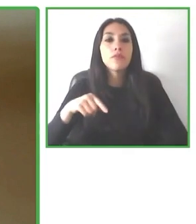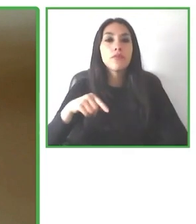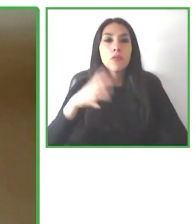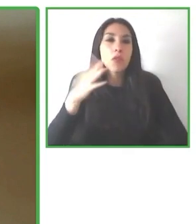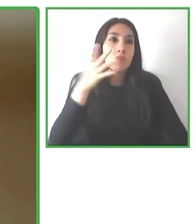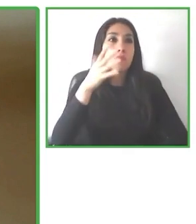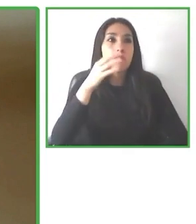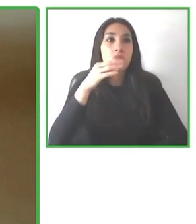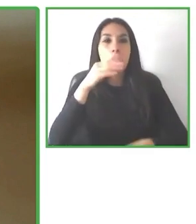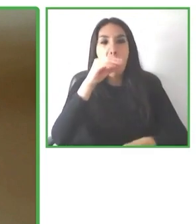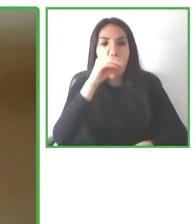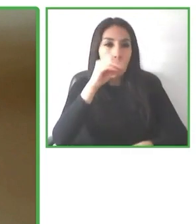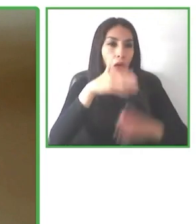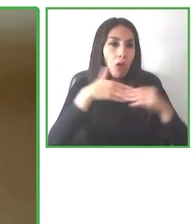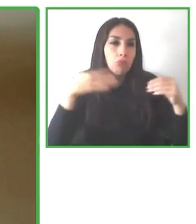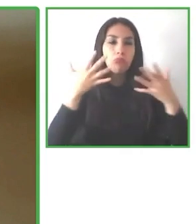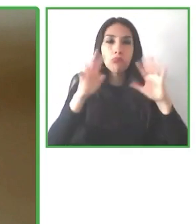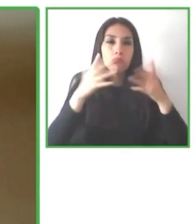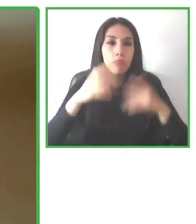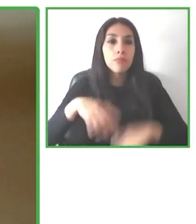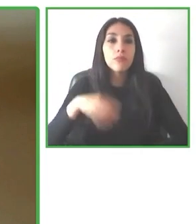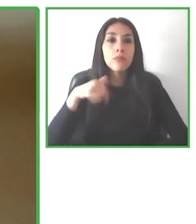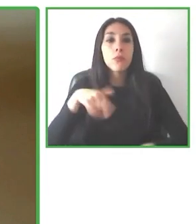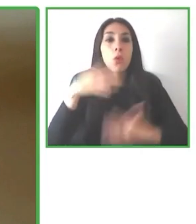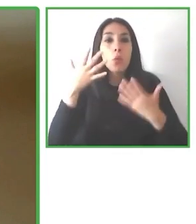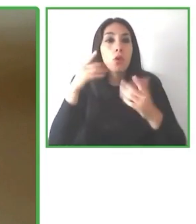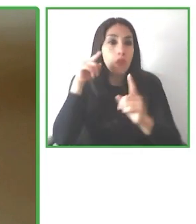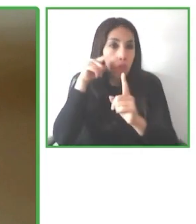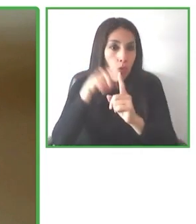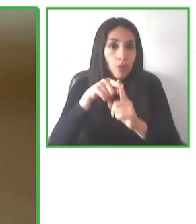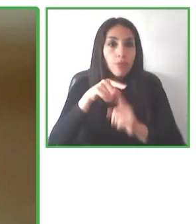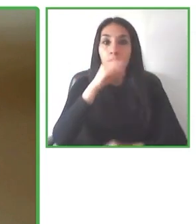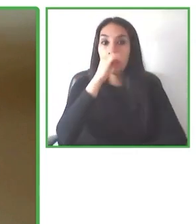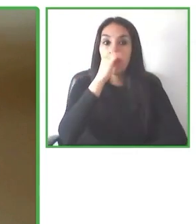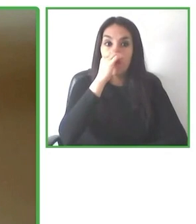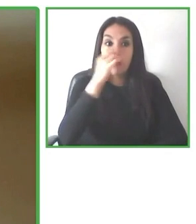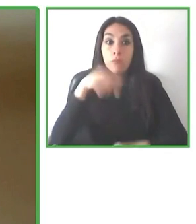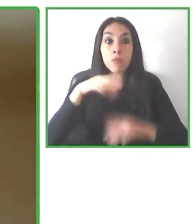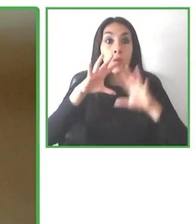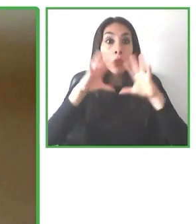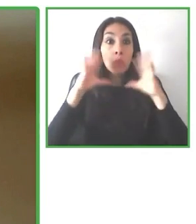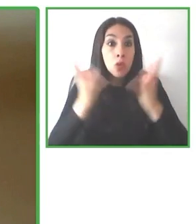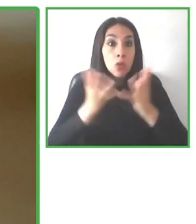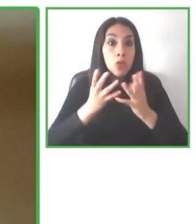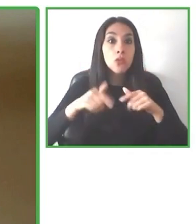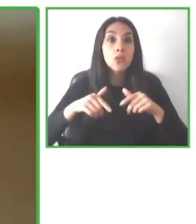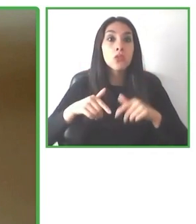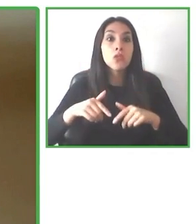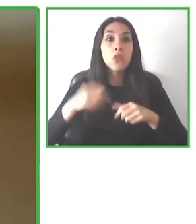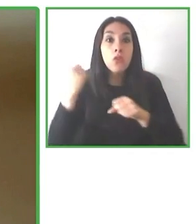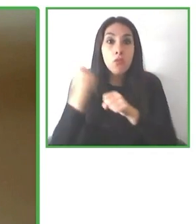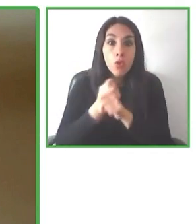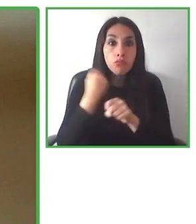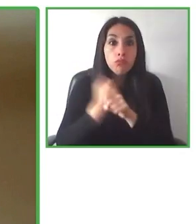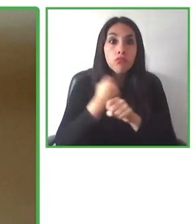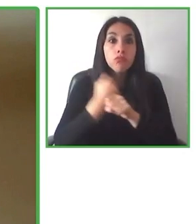Os animo a que os suscribáis en el